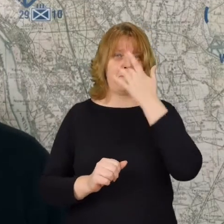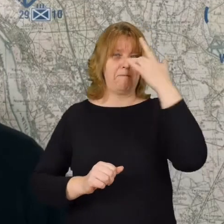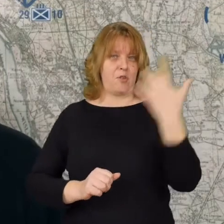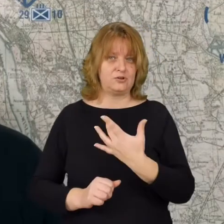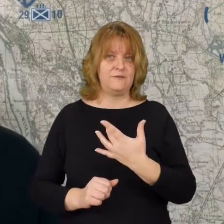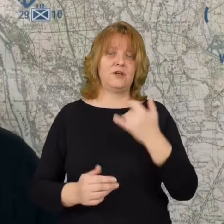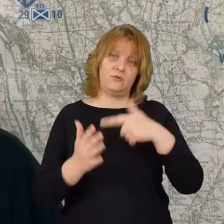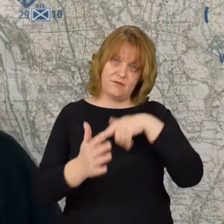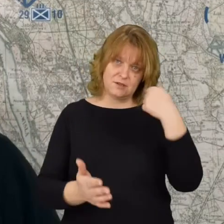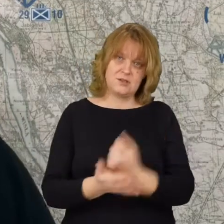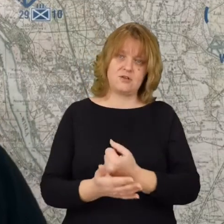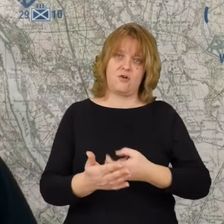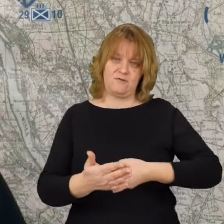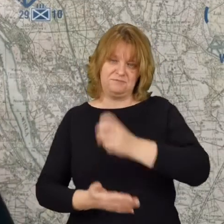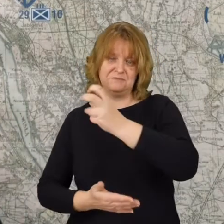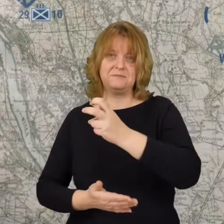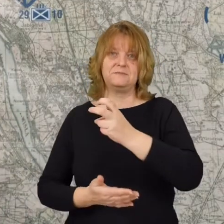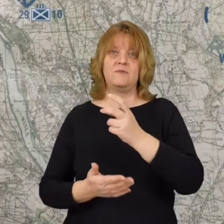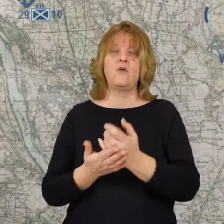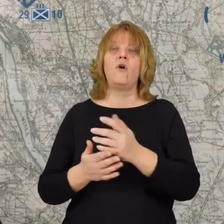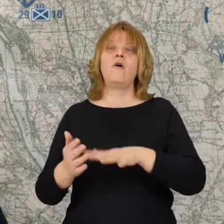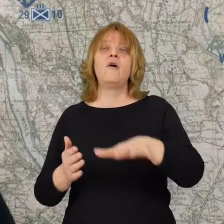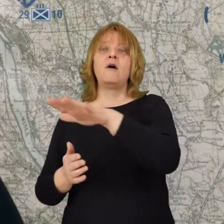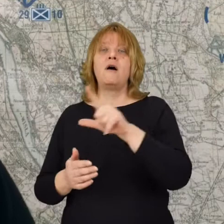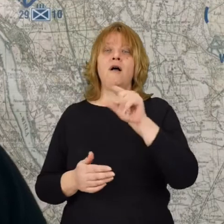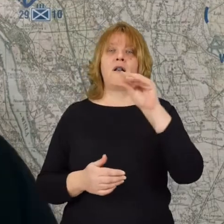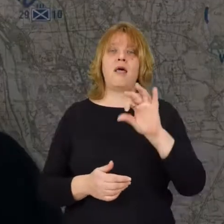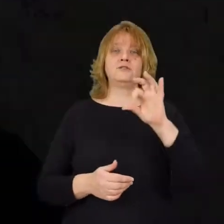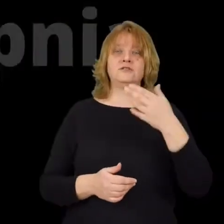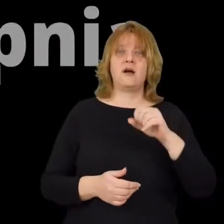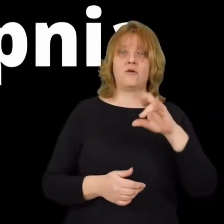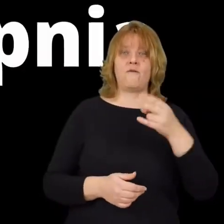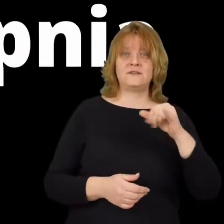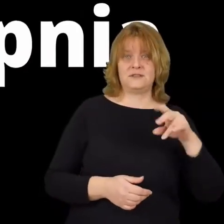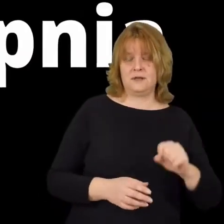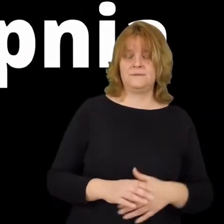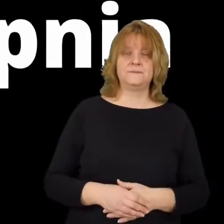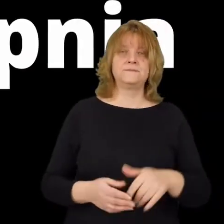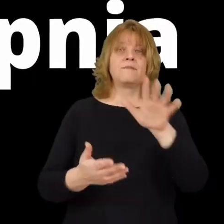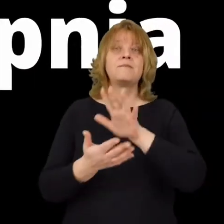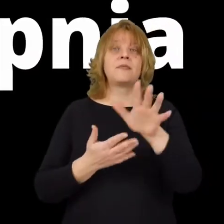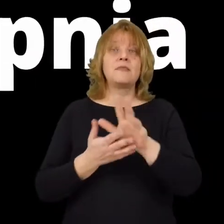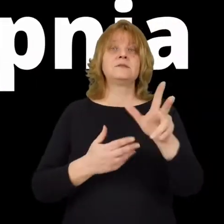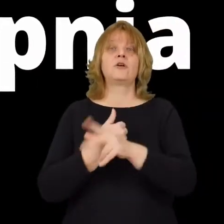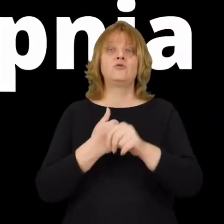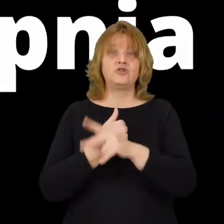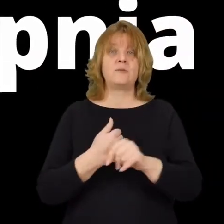I ponownie ich wyprzeć do Leśniakowizny. 15 sierpnia do walk wchodzi kolejna dywizja